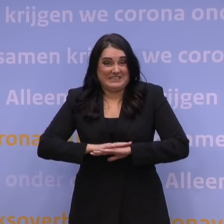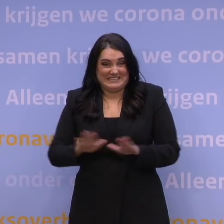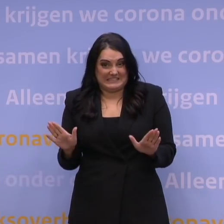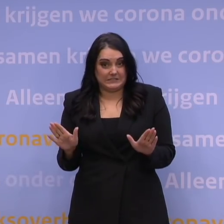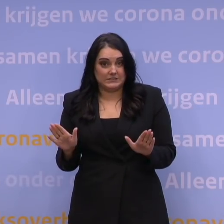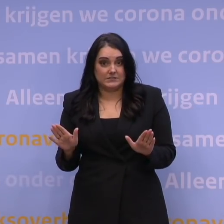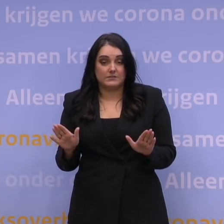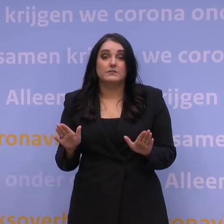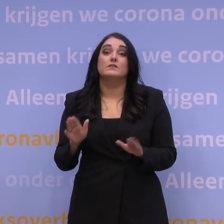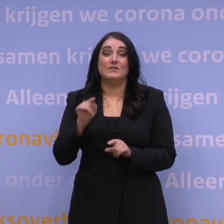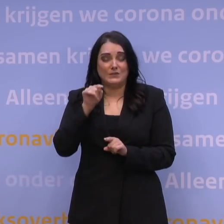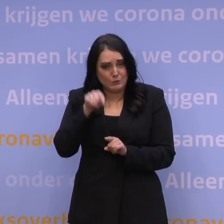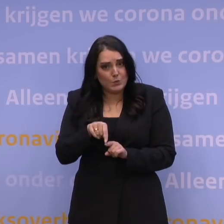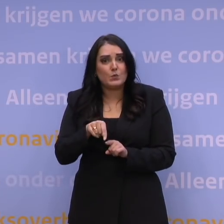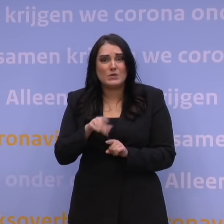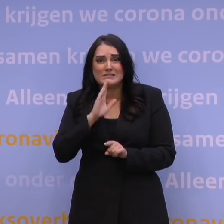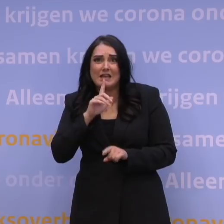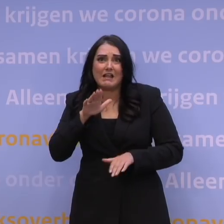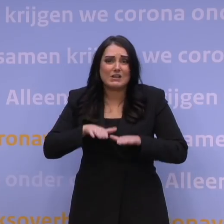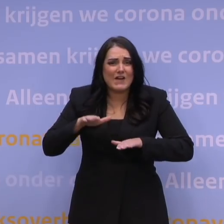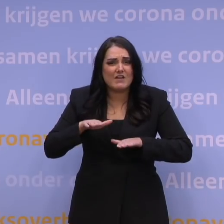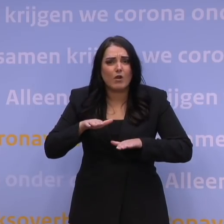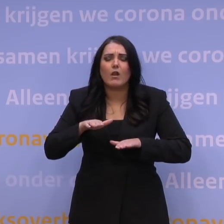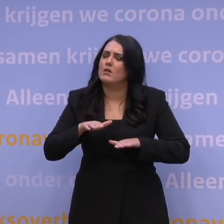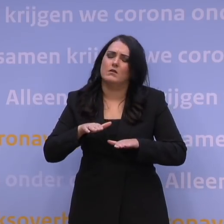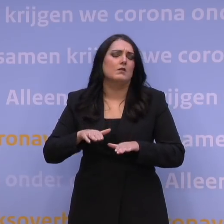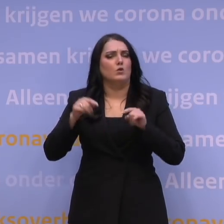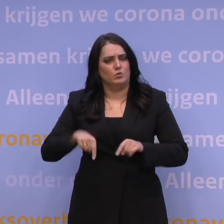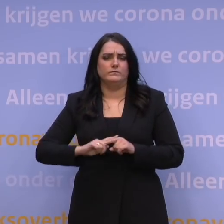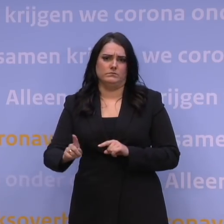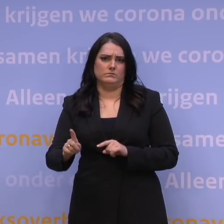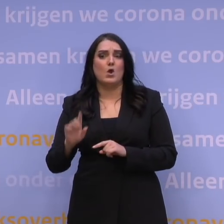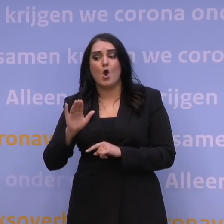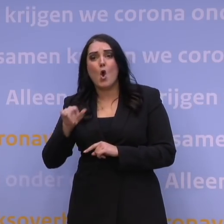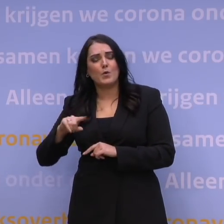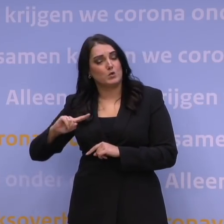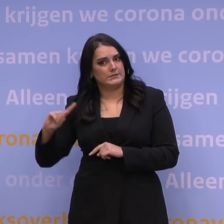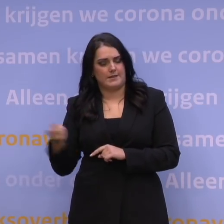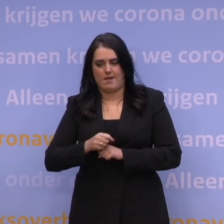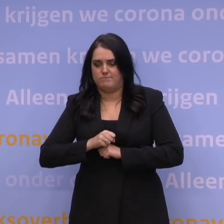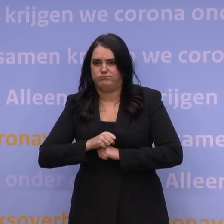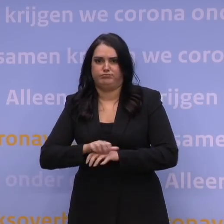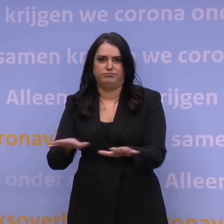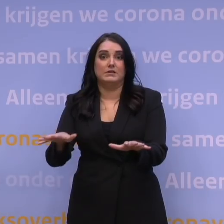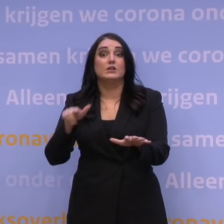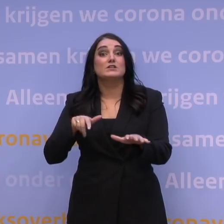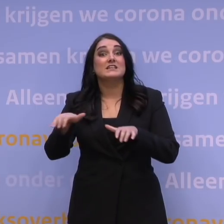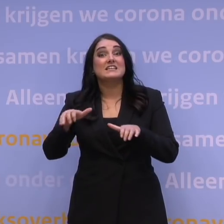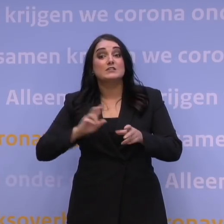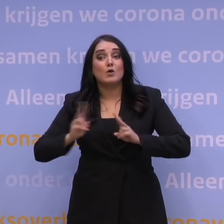En dit is dan echt het moment om twijfels overboord te gooien. Omikron verspreidt zich zo snel dat het risico op besmetting nu nog groter is.